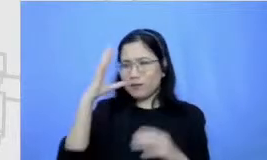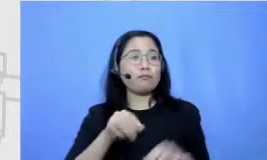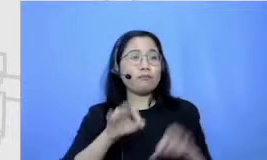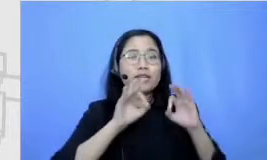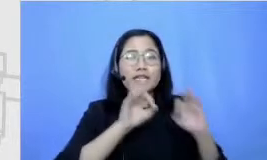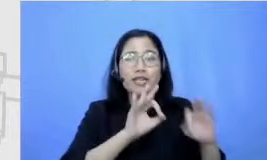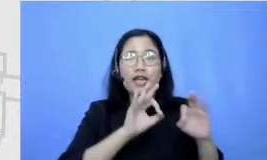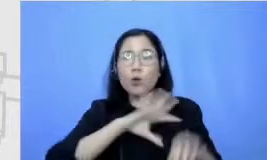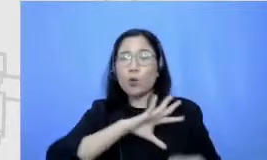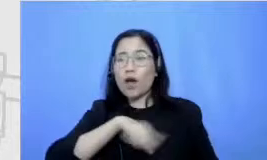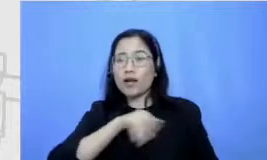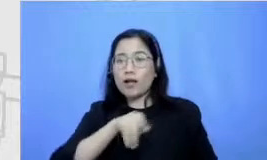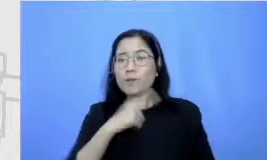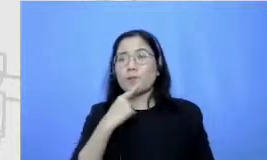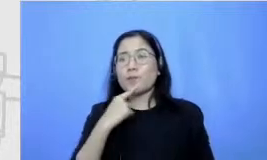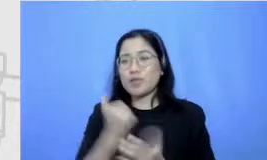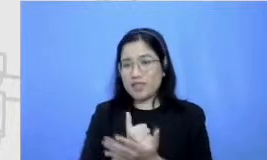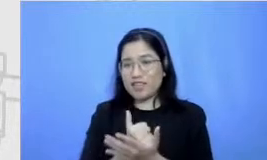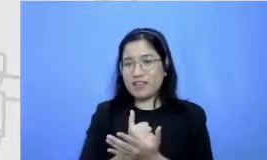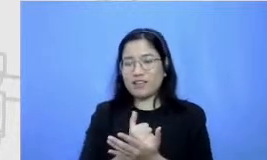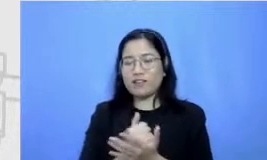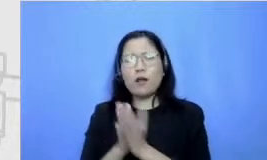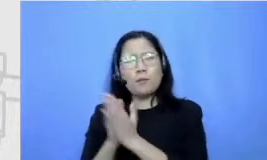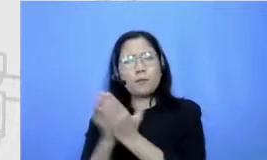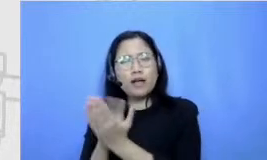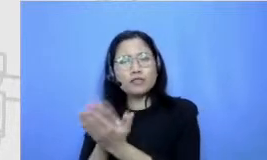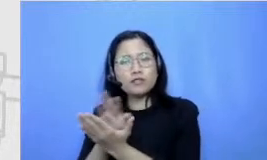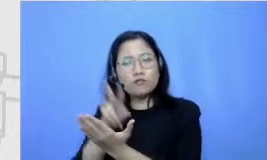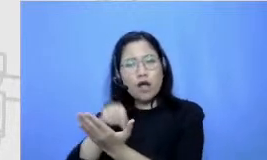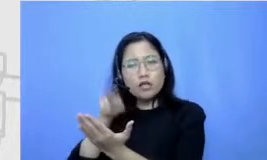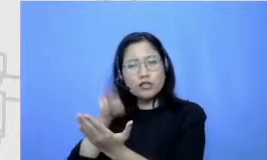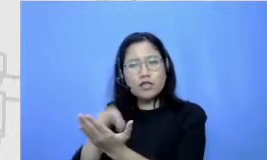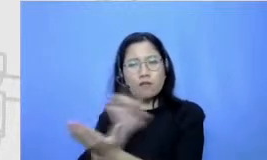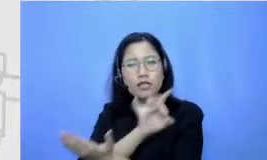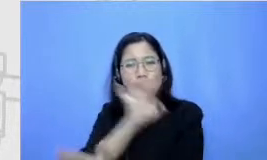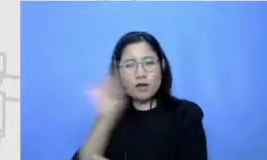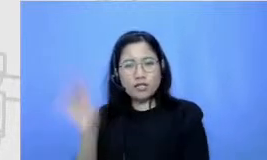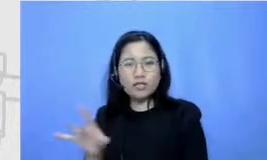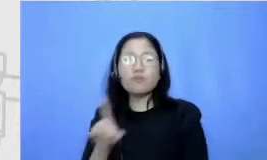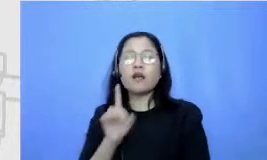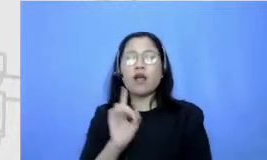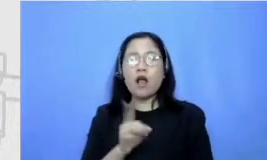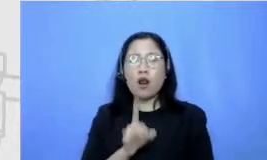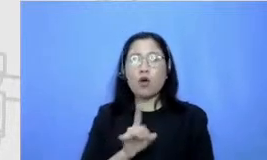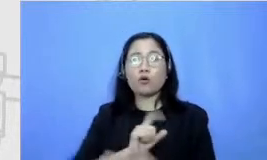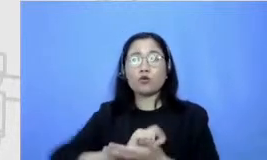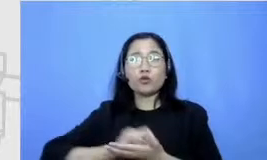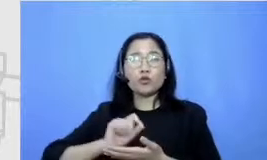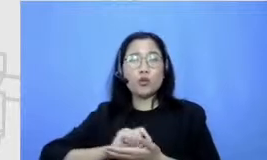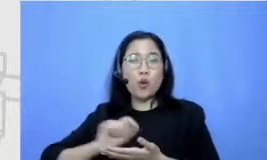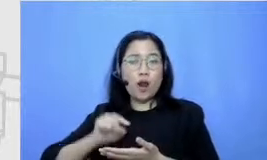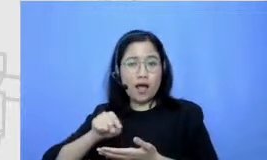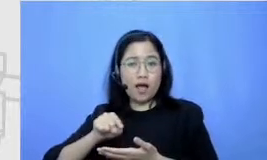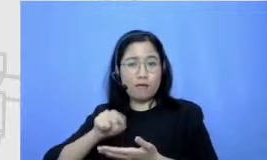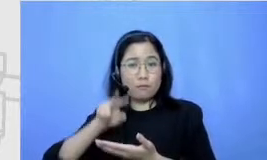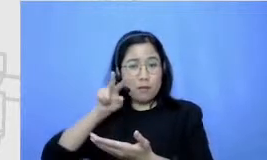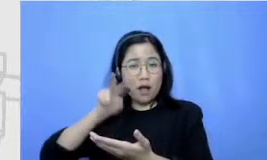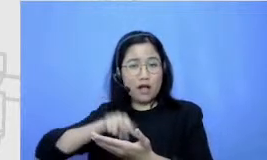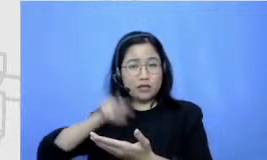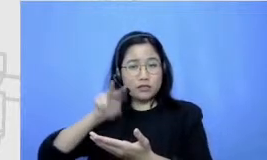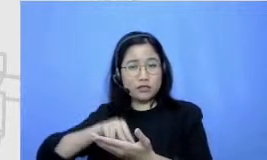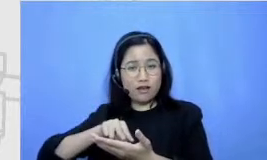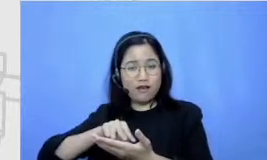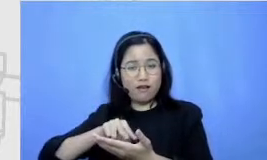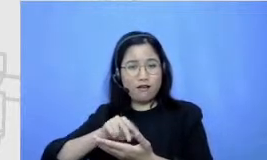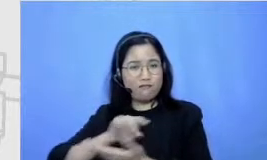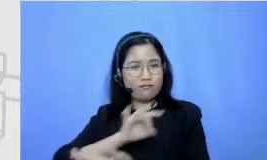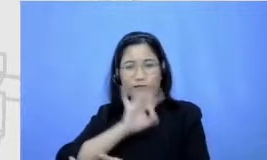bacaan yang beragam kalau bacaan untuk ras sekolah benar-benar bacaan berbagai mata pelajaran sekolah